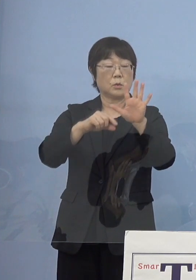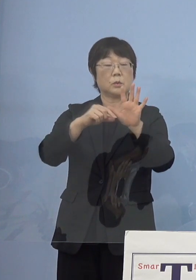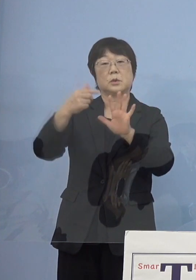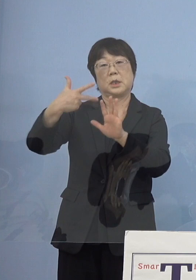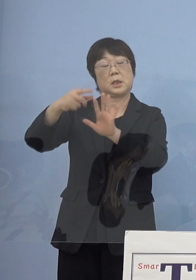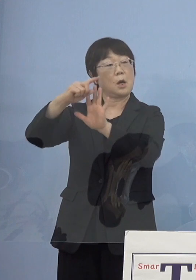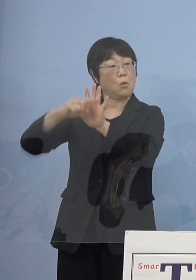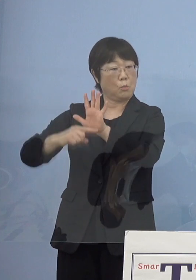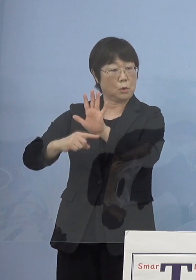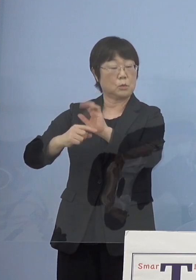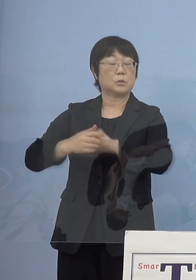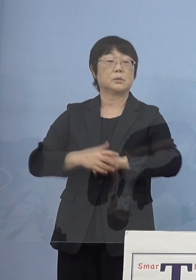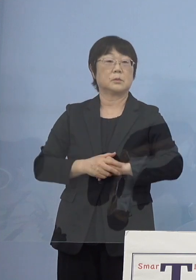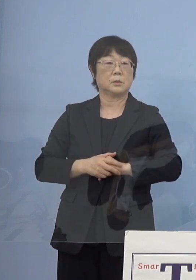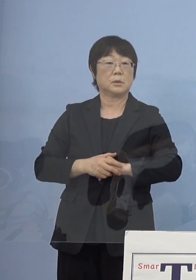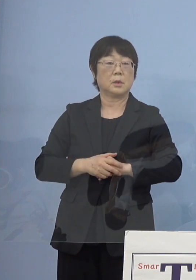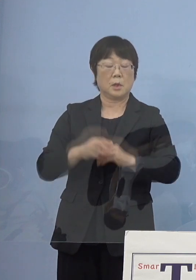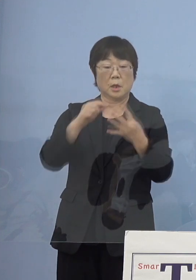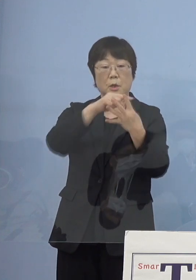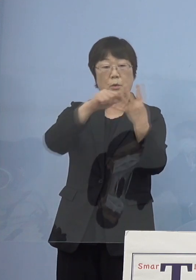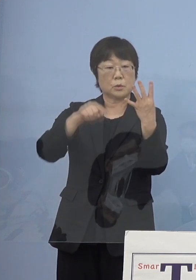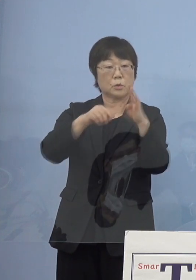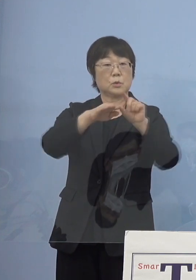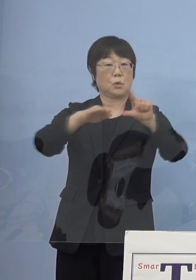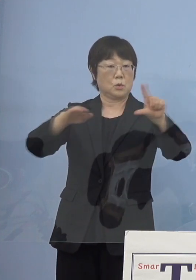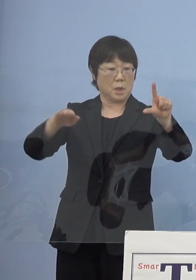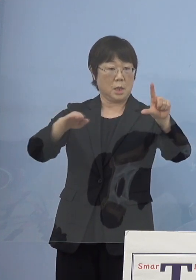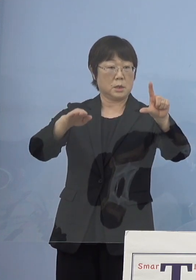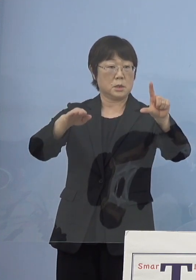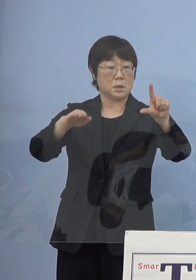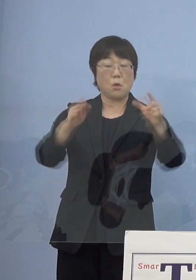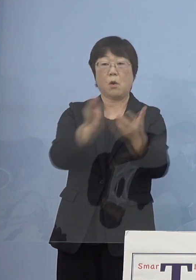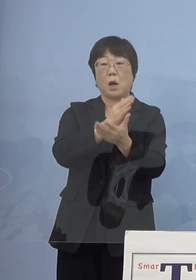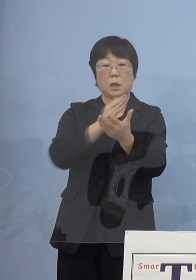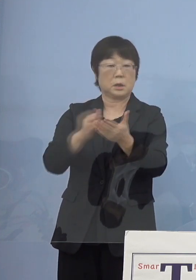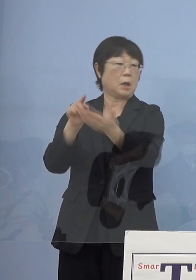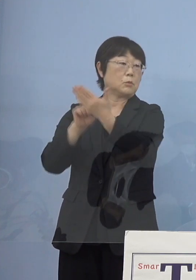これを見ながらこの四つのステージ この判断をし